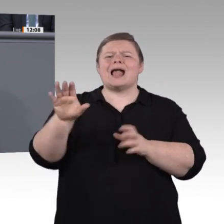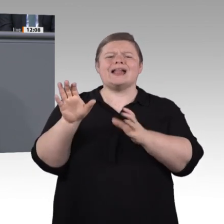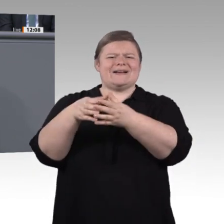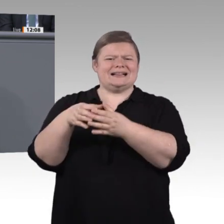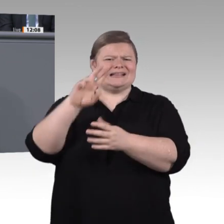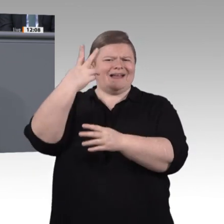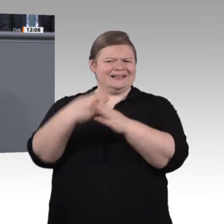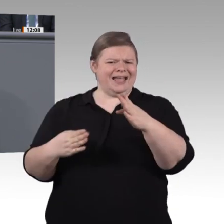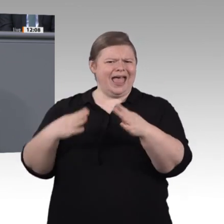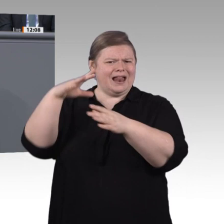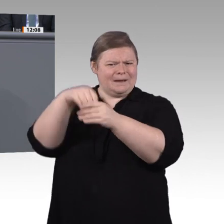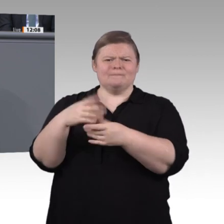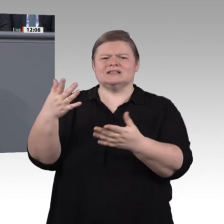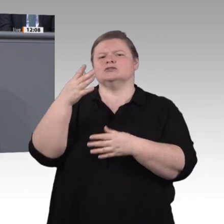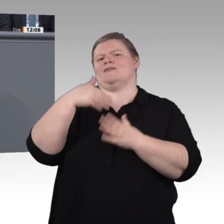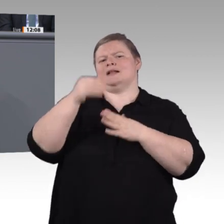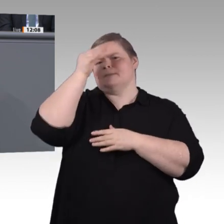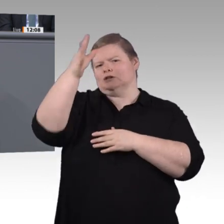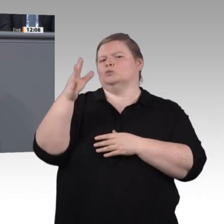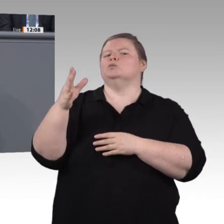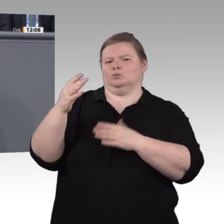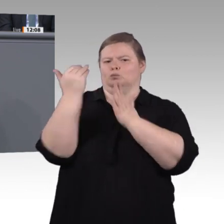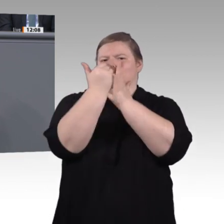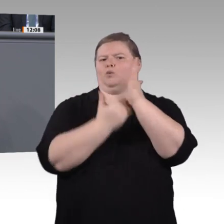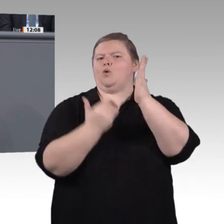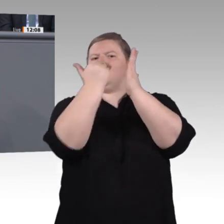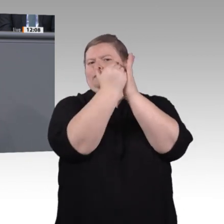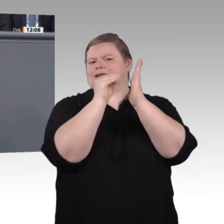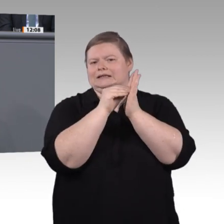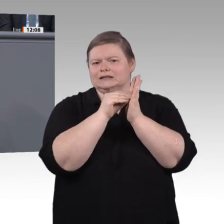ist die berufliche Weiterbildung ein Muss. Sie hat heute noch lange nicht den Stellenwert,